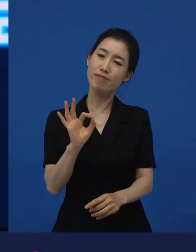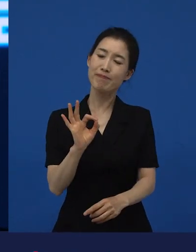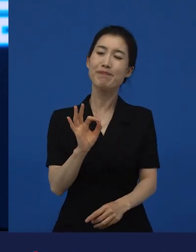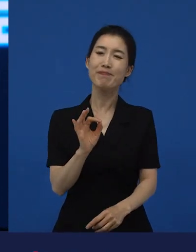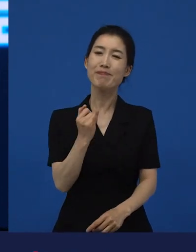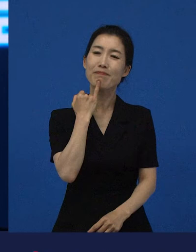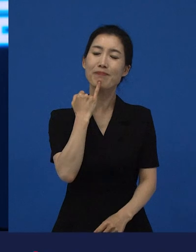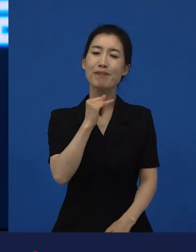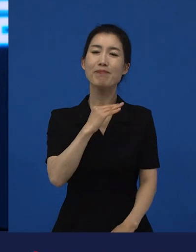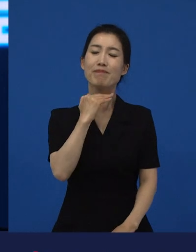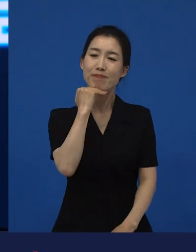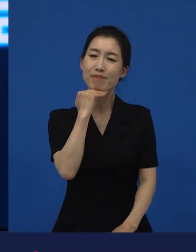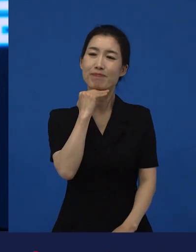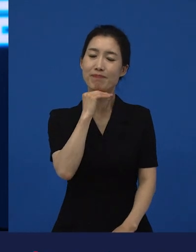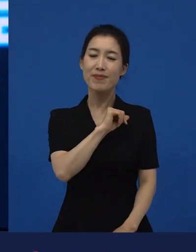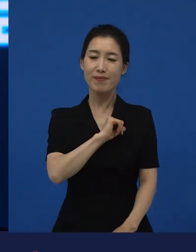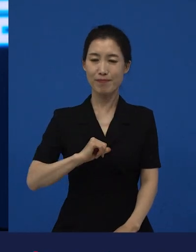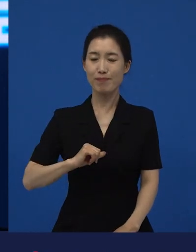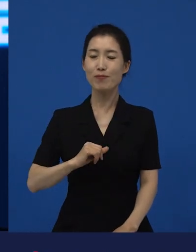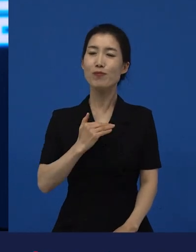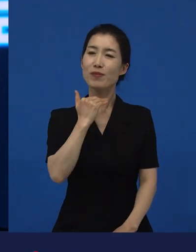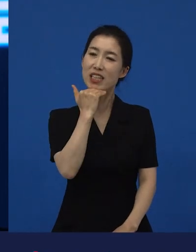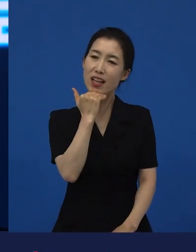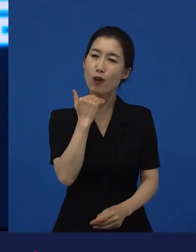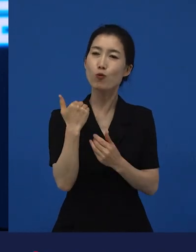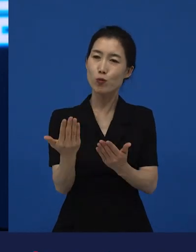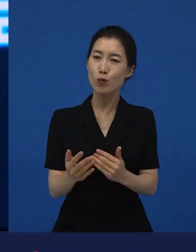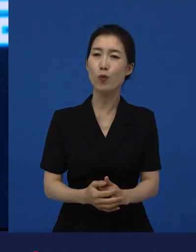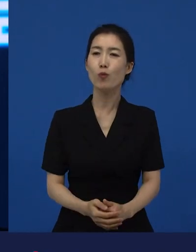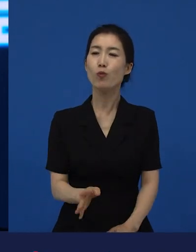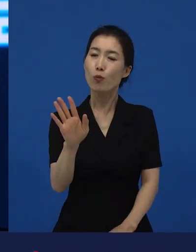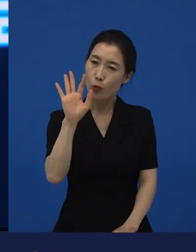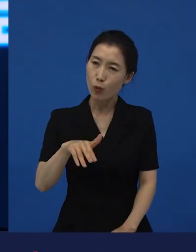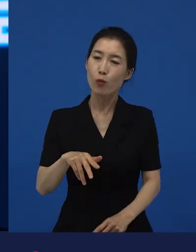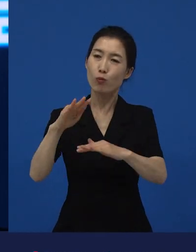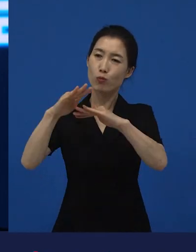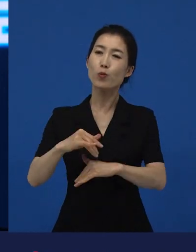서로에게 그럴 수 있는 단서들을 제공하기도 하는 것 같습니다.